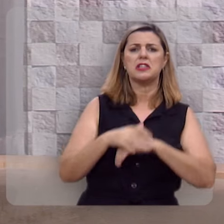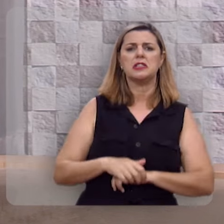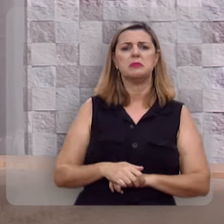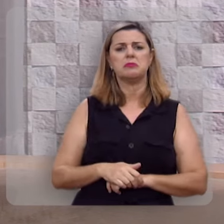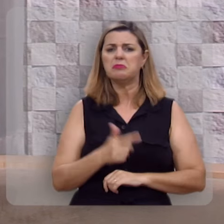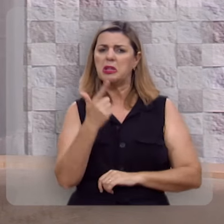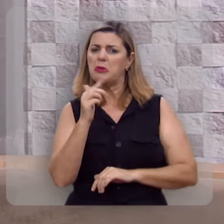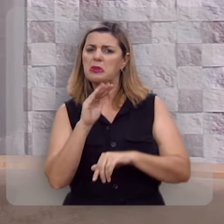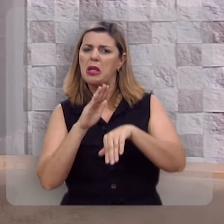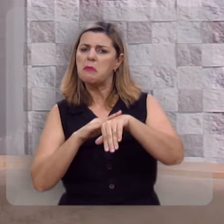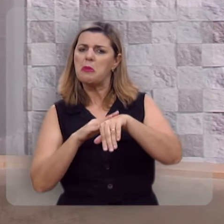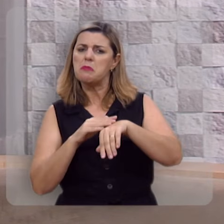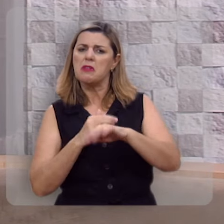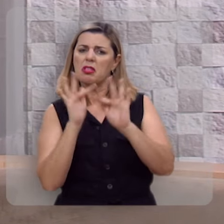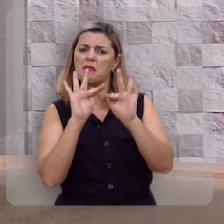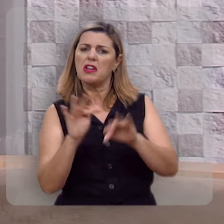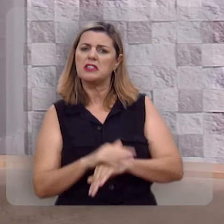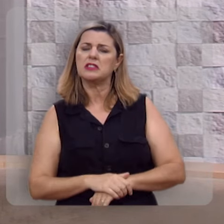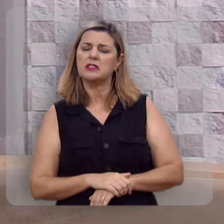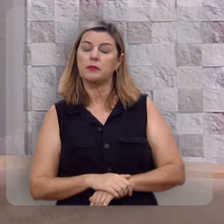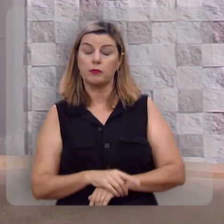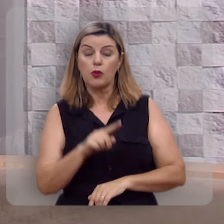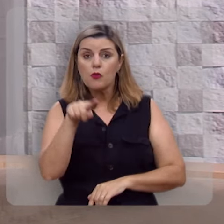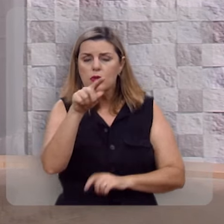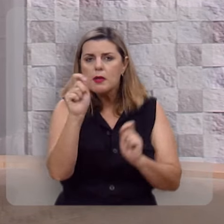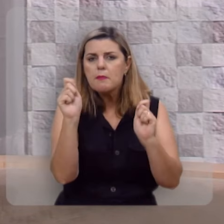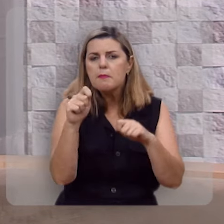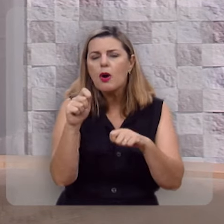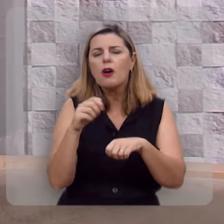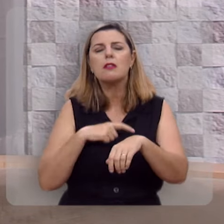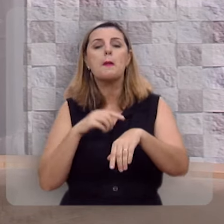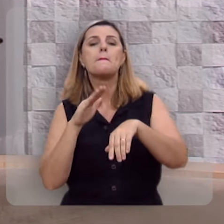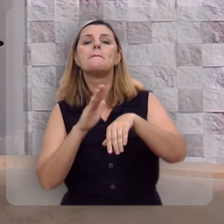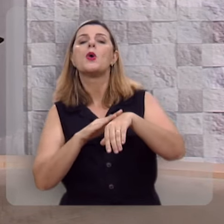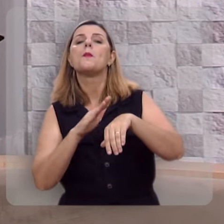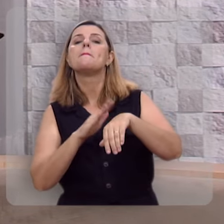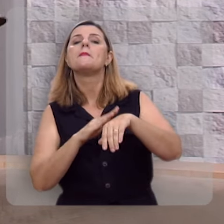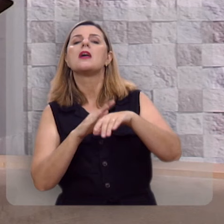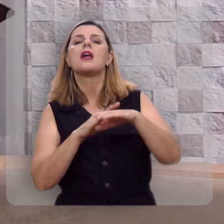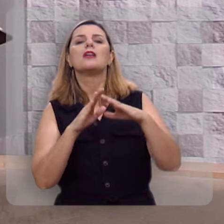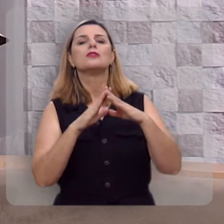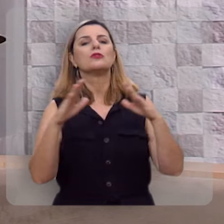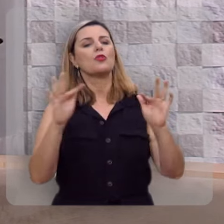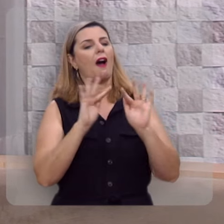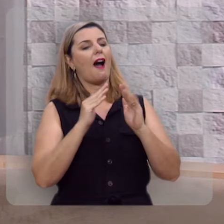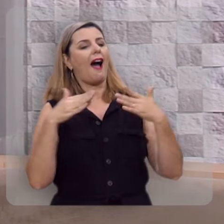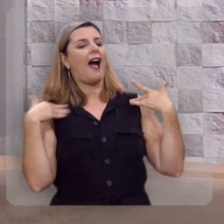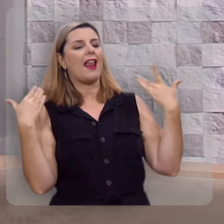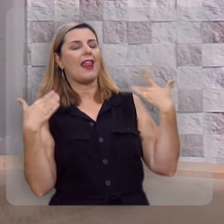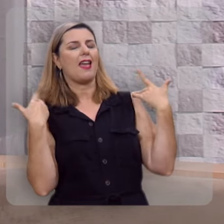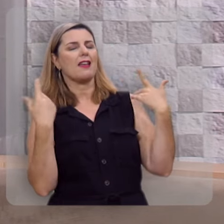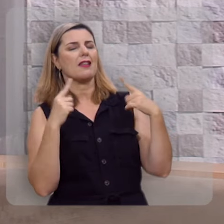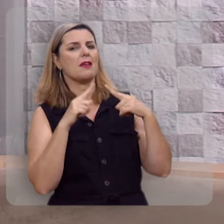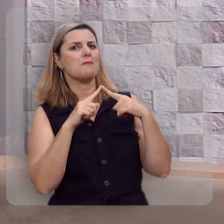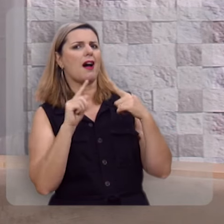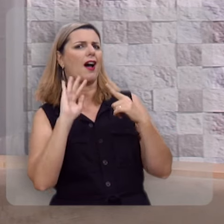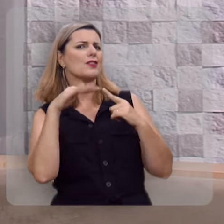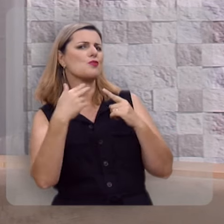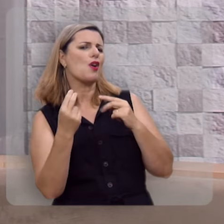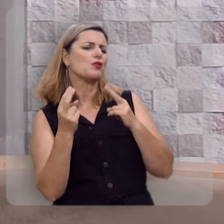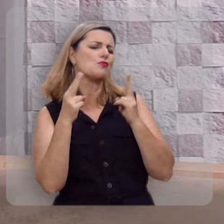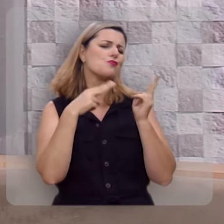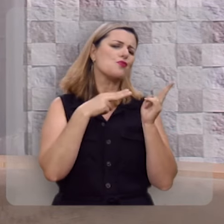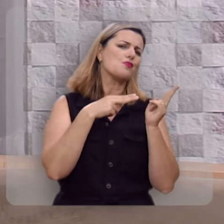Você pode ter momentos de grande euforia, mas quando colocar a cabeça no travesseiro